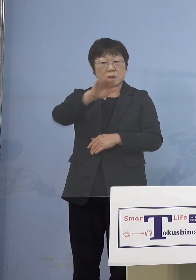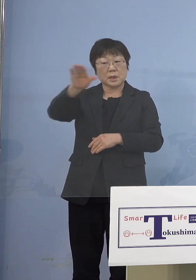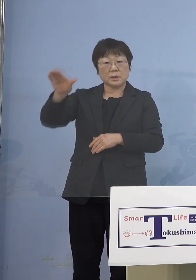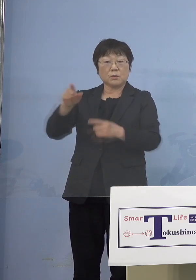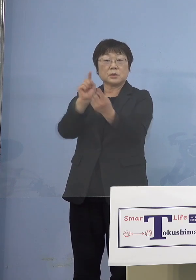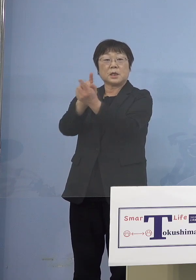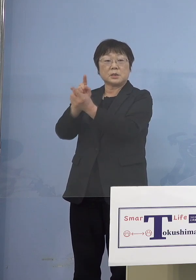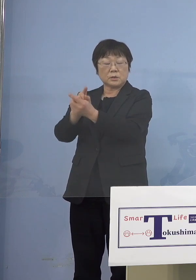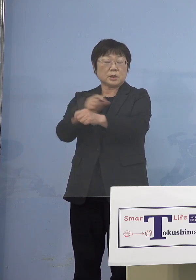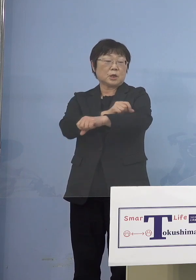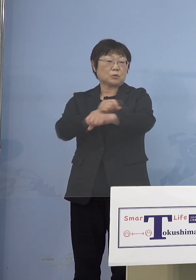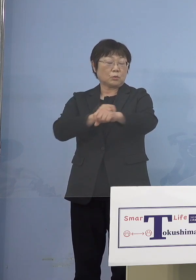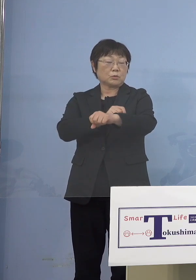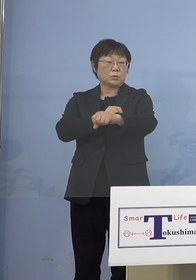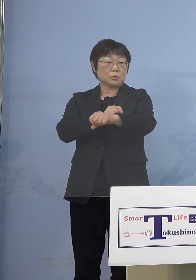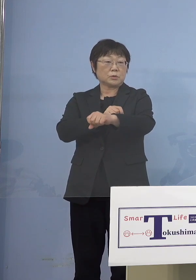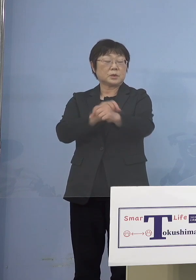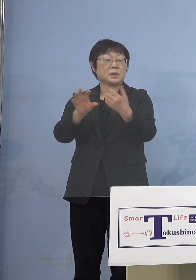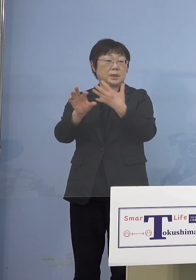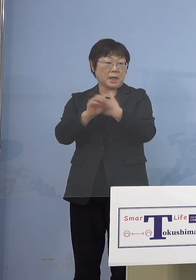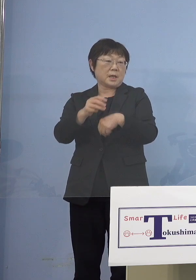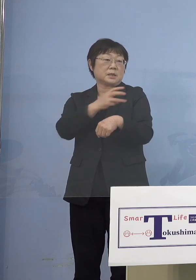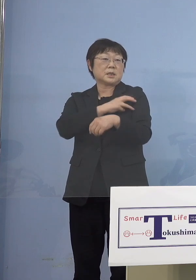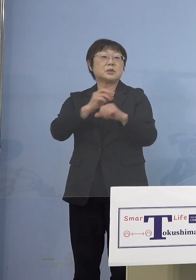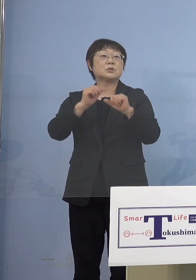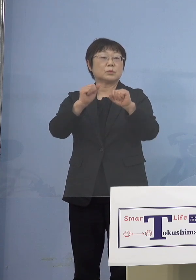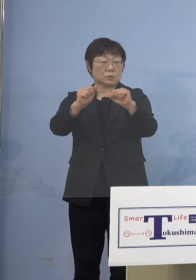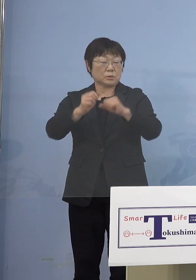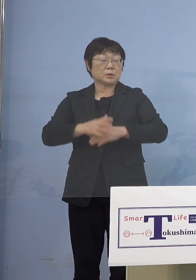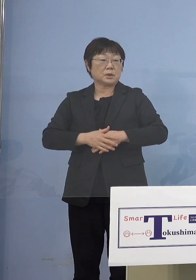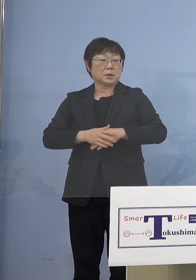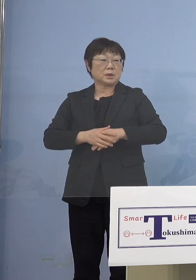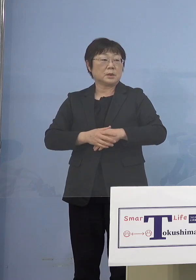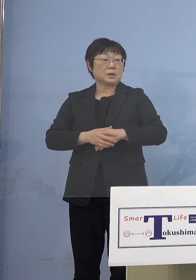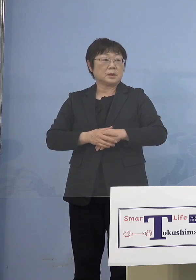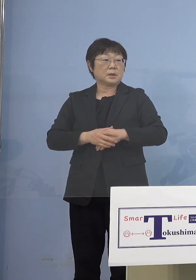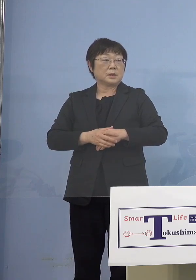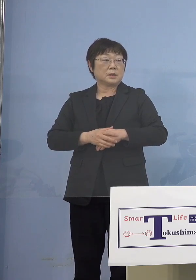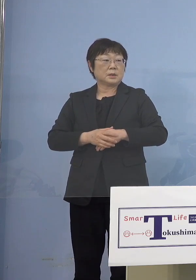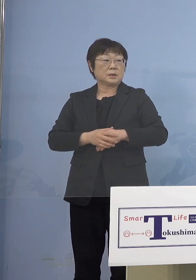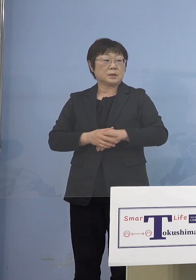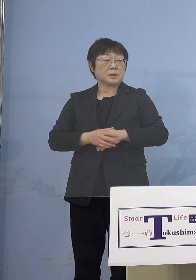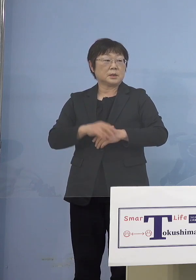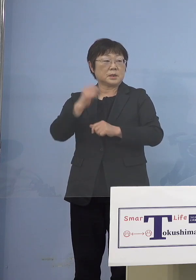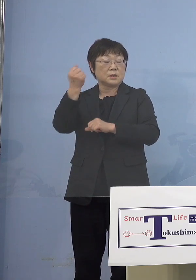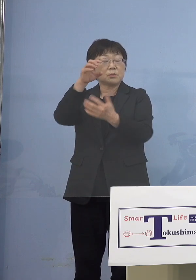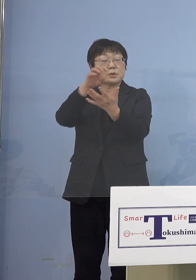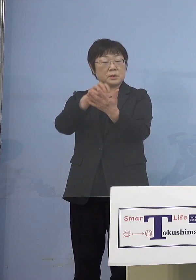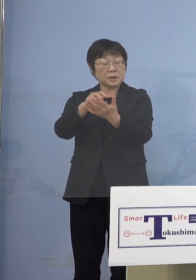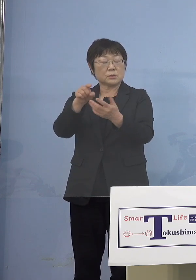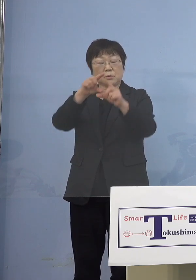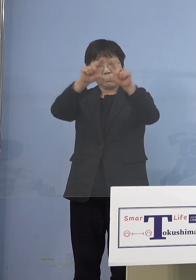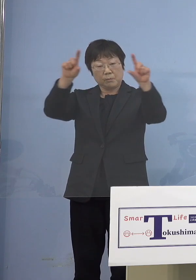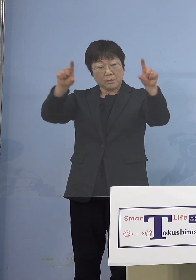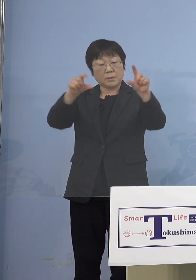特例接種をさせていただく 新聞で書くのであれば そういった見出しと いうことになります